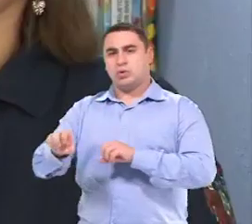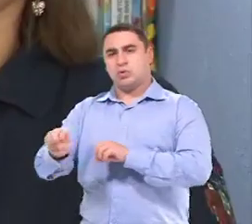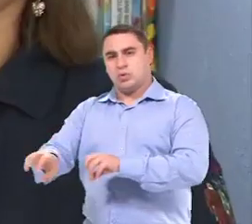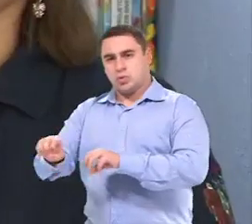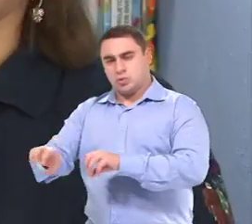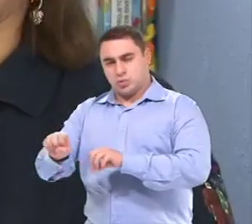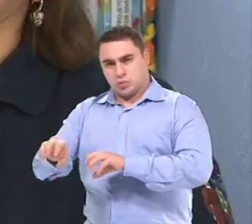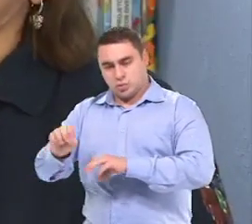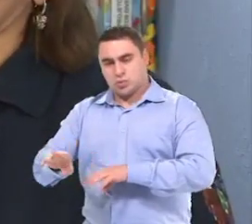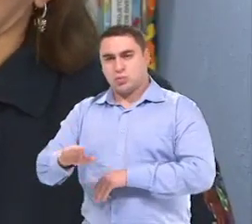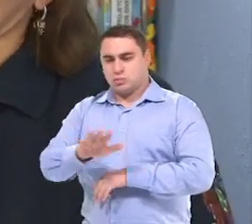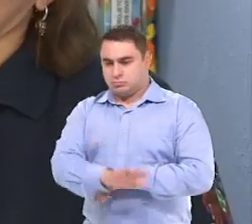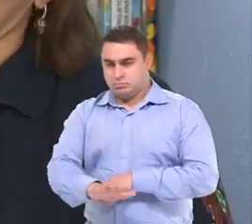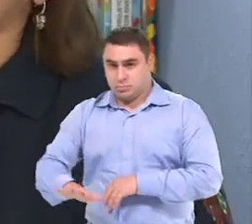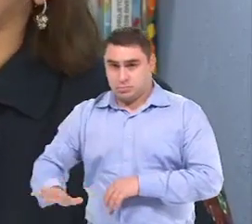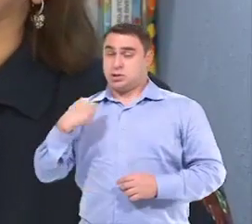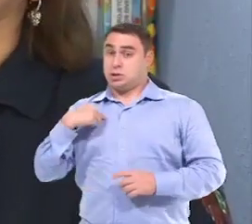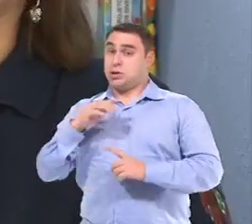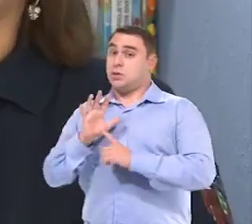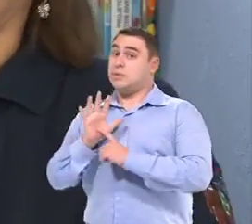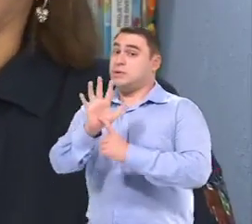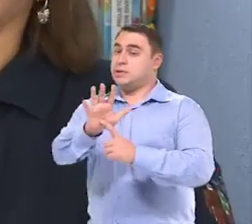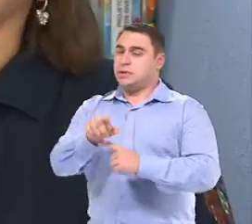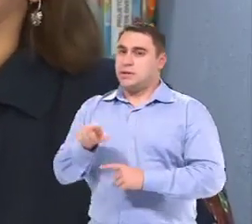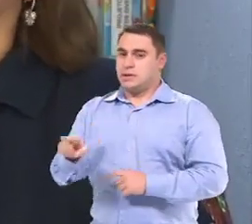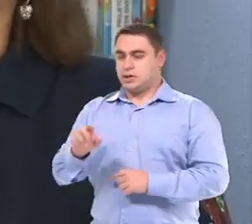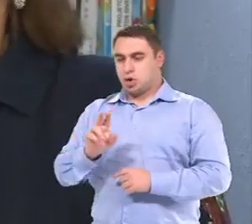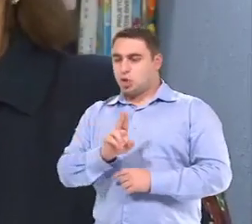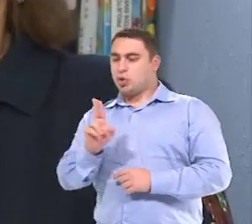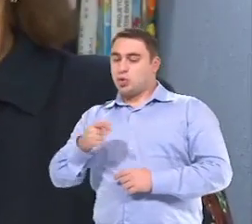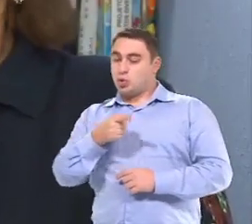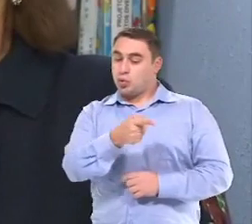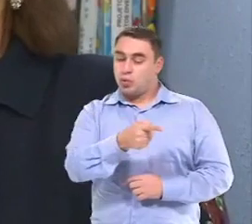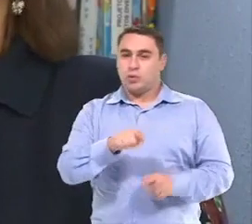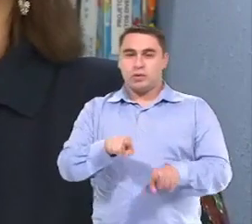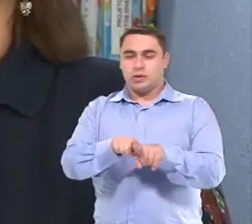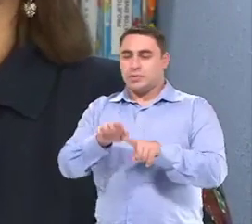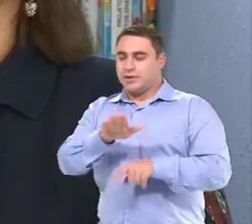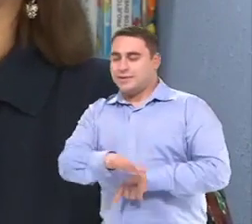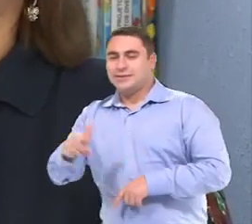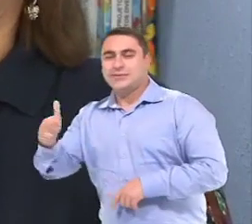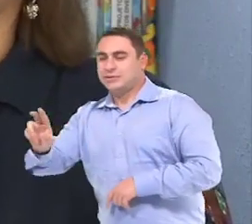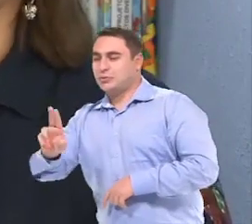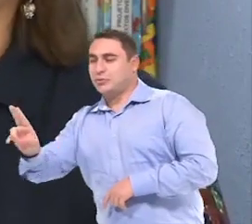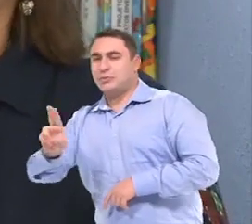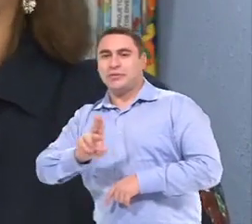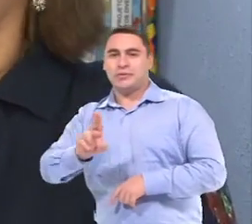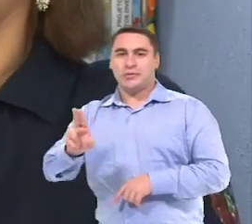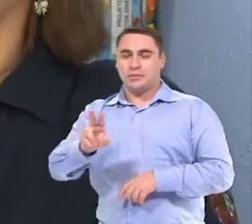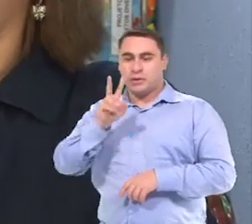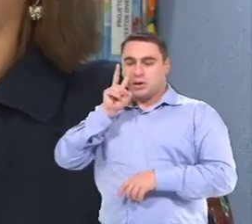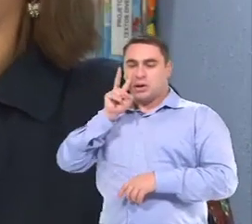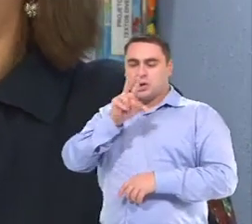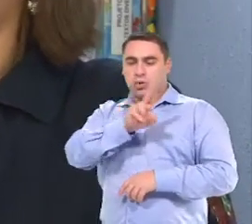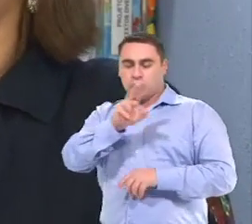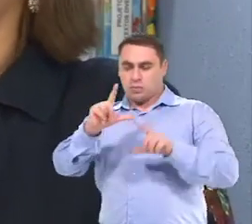Quando eu apresentei para ela, né, o nome dela e de mais duas crianças E ela focou o olhar no nome dela...